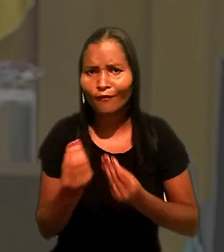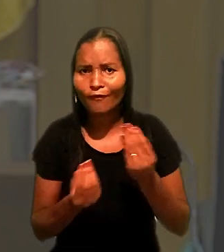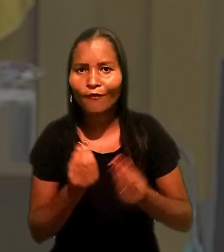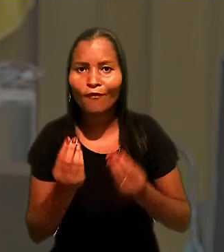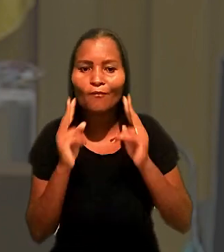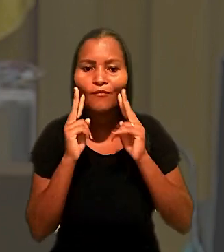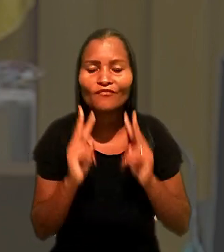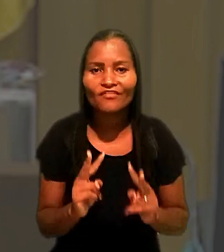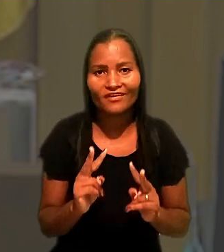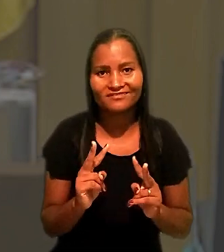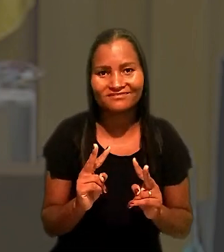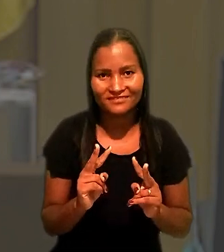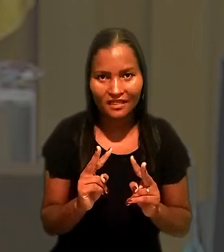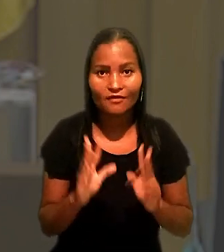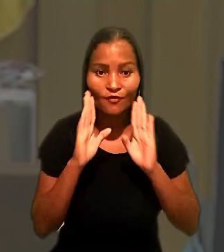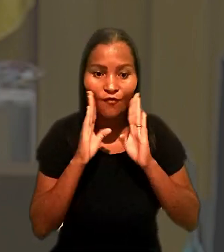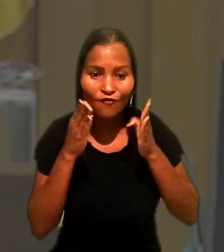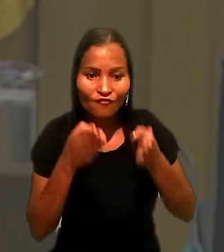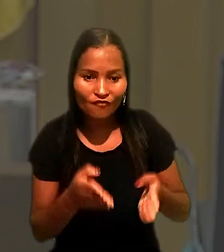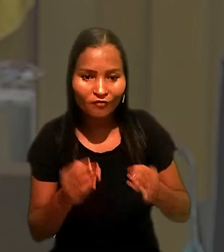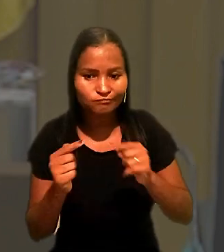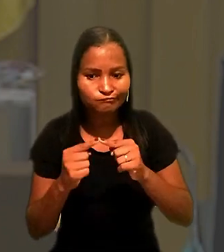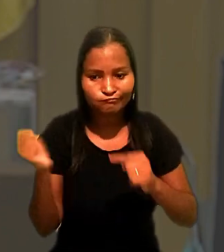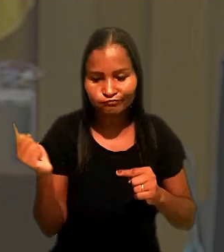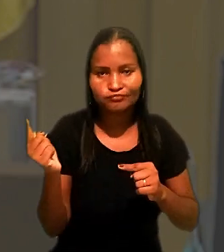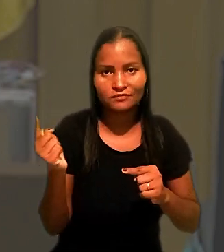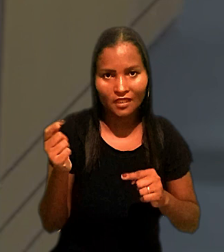por meio do enfoque de divergência jurisprudencial apresentada.